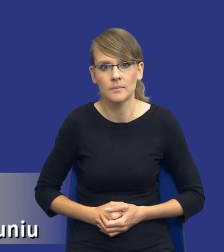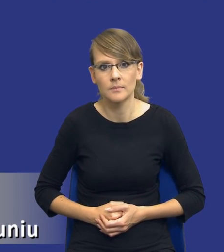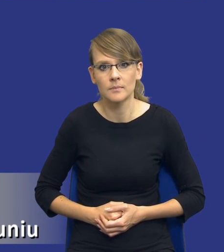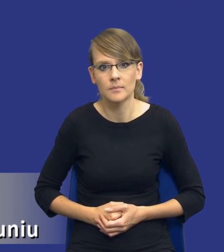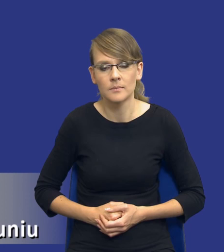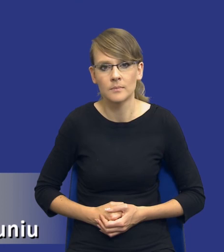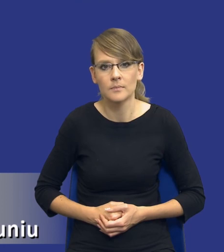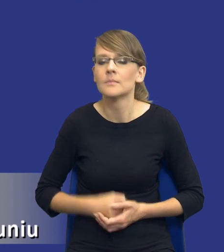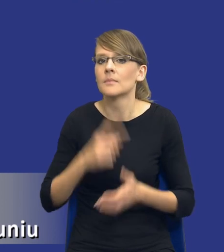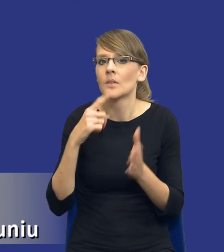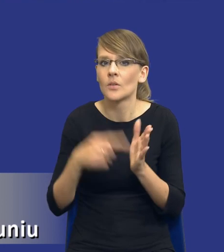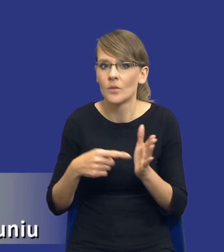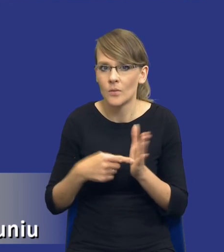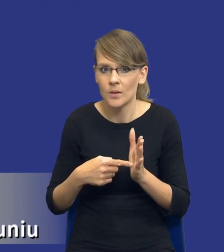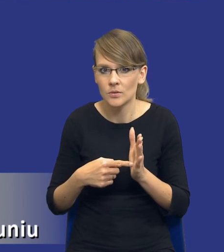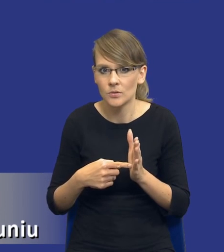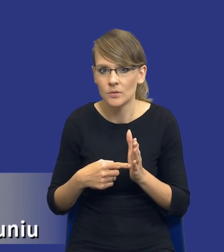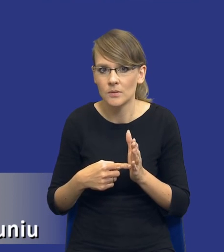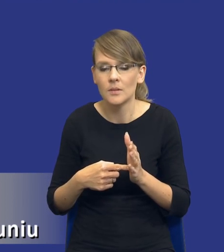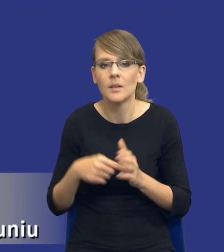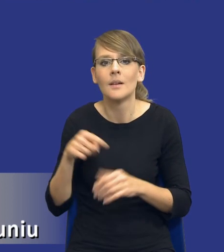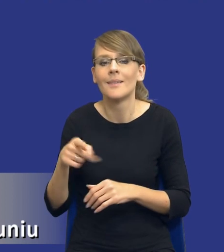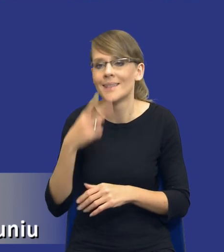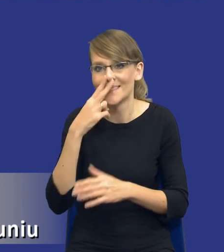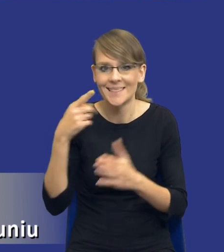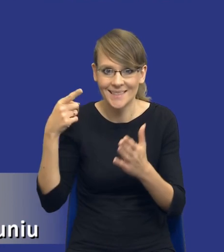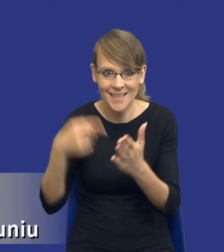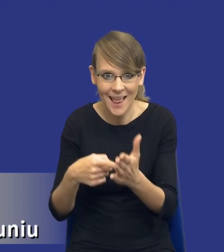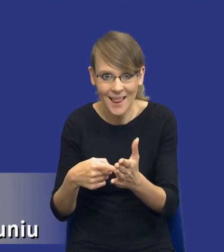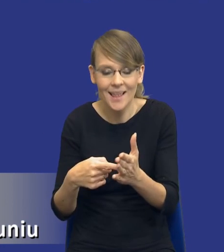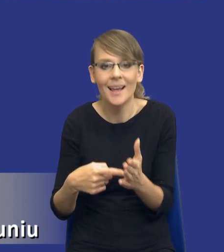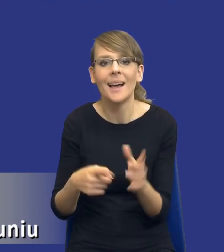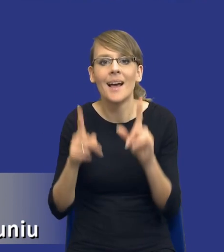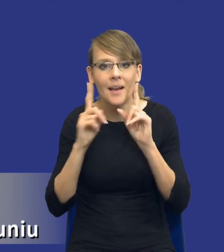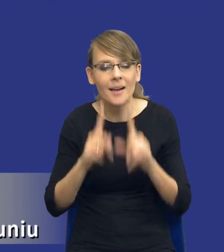No właśnie, drodzy Państwo, i teraz z tego celu tak naprawdę, jeżeli sobie połączymy to z